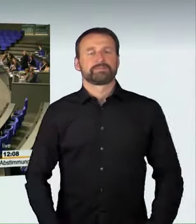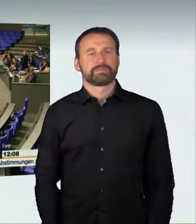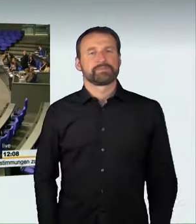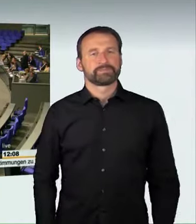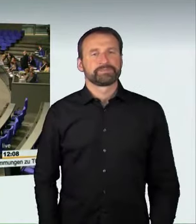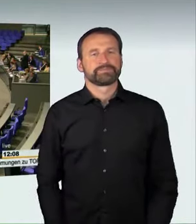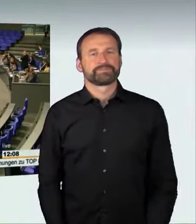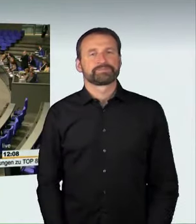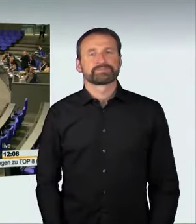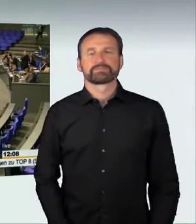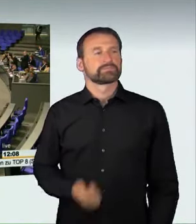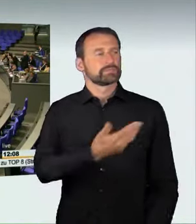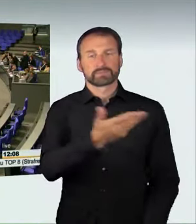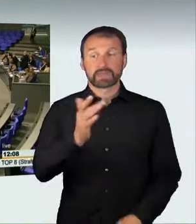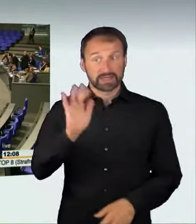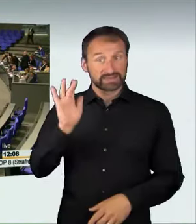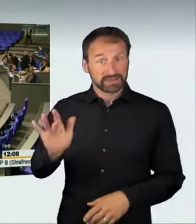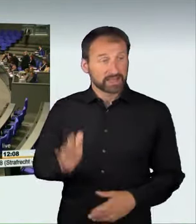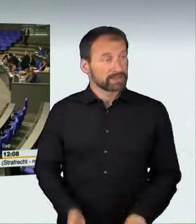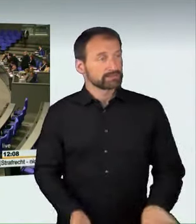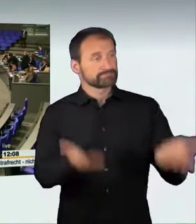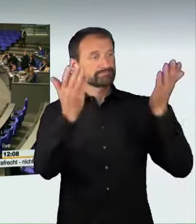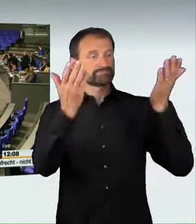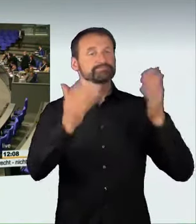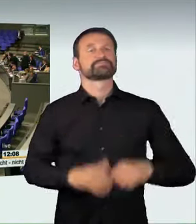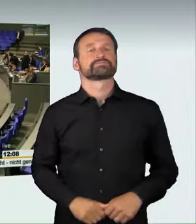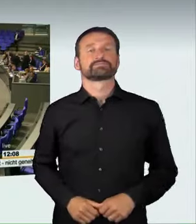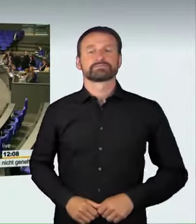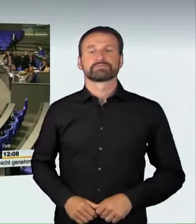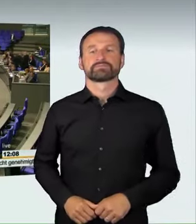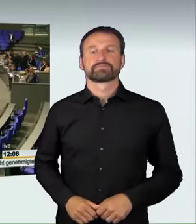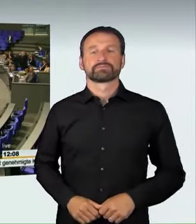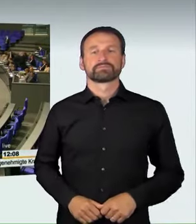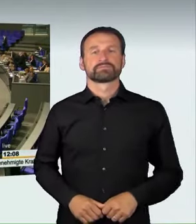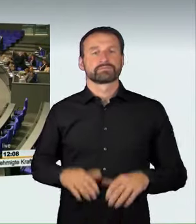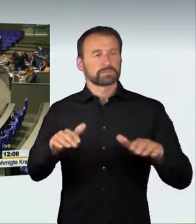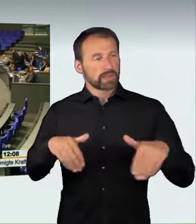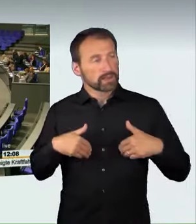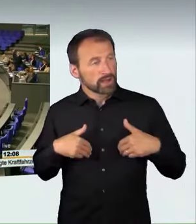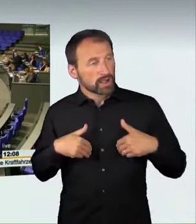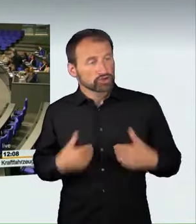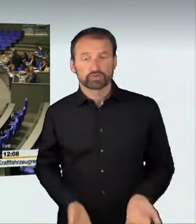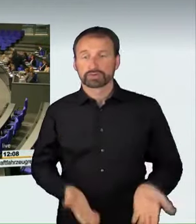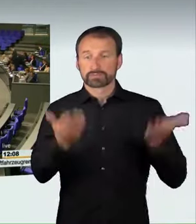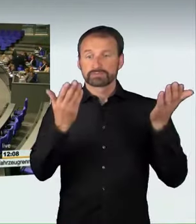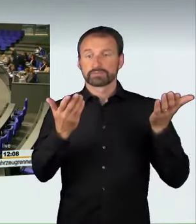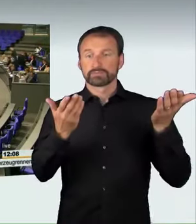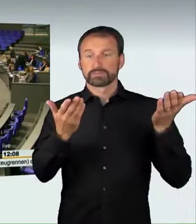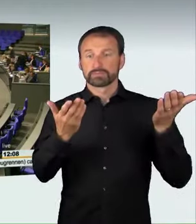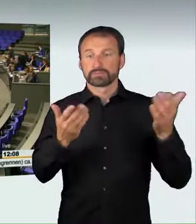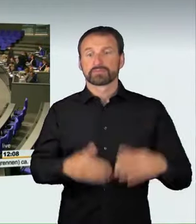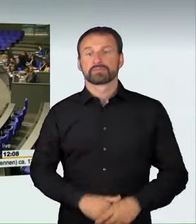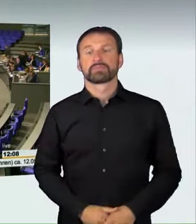Wer stimmt dagegen? Wer enthält sich?